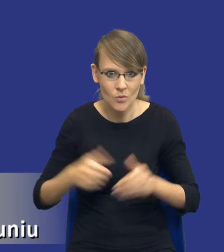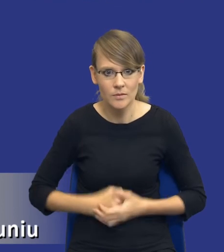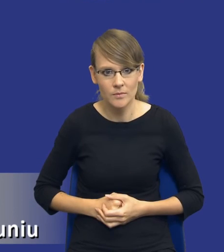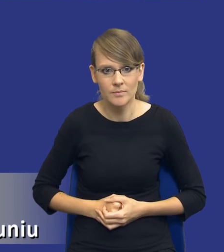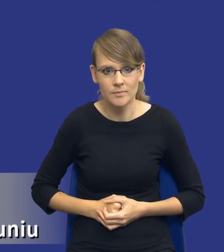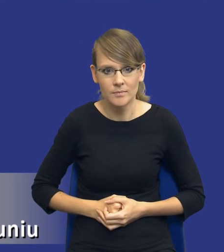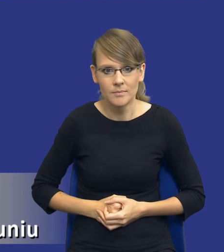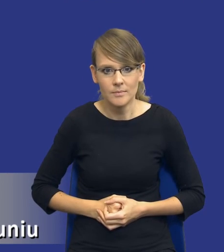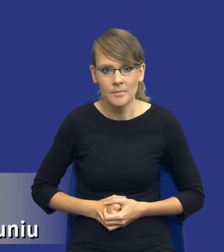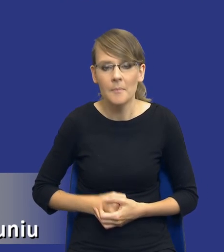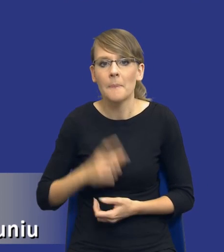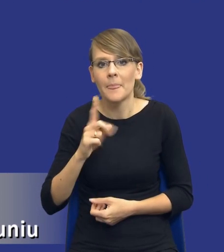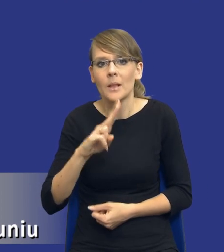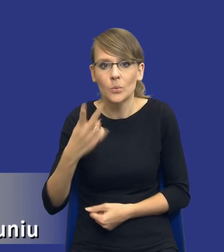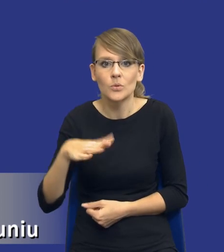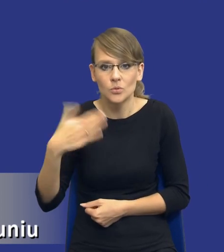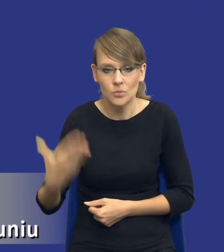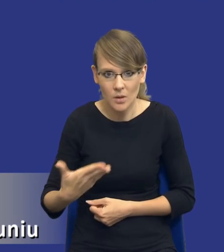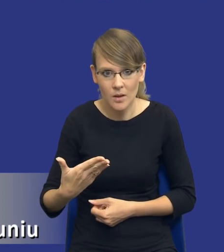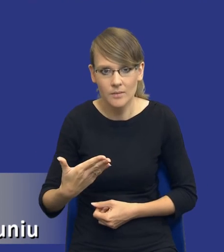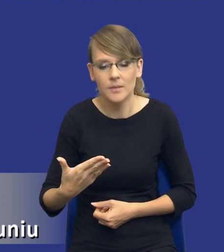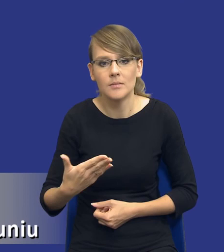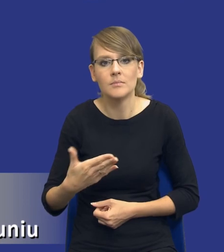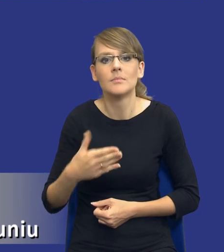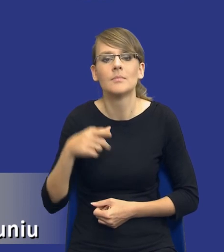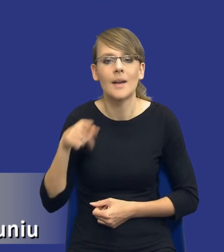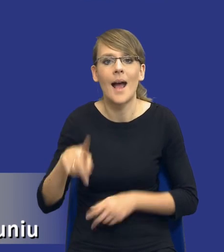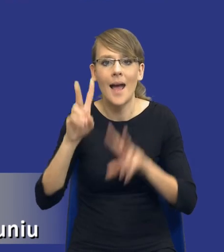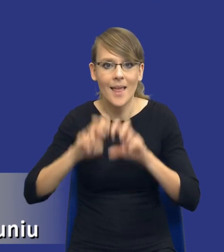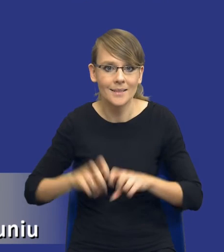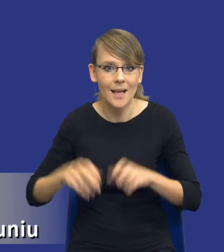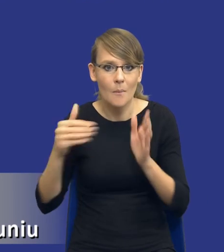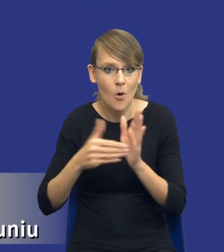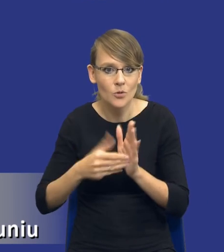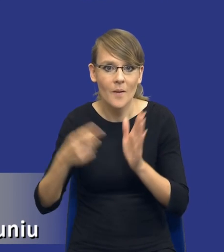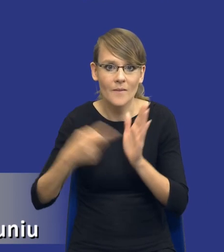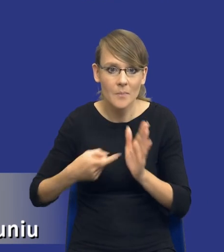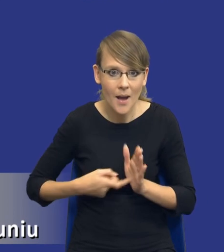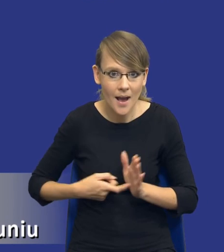Ale z drugiej strony zobaczcie, drodzy Państwo, ten, ta analiza potrzeb i wymagań już na gruncie naszej ustawy prawo